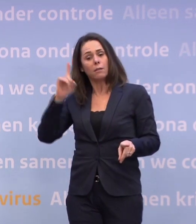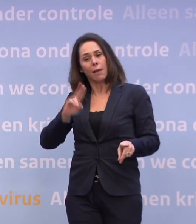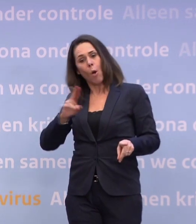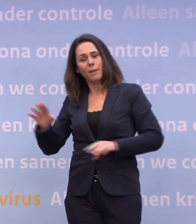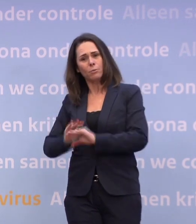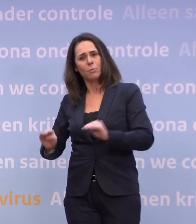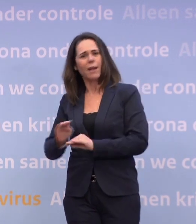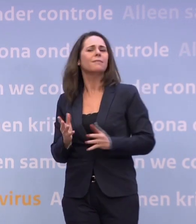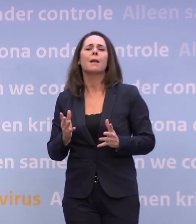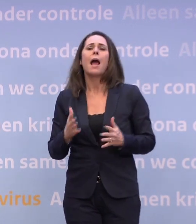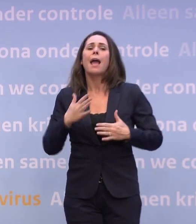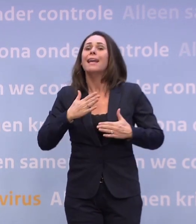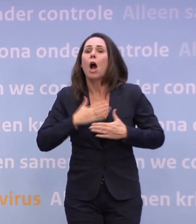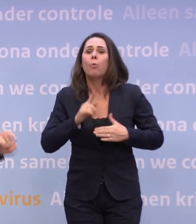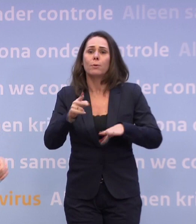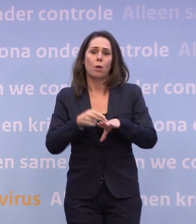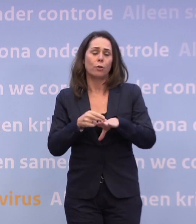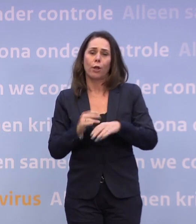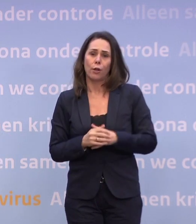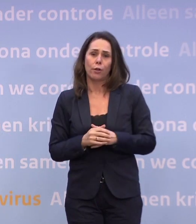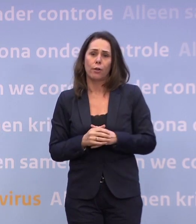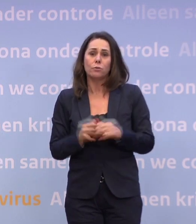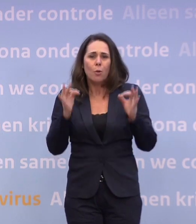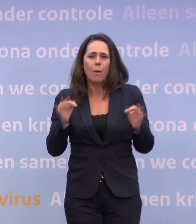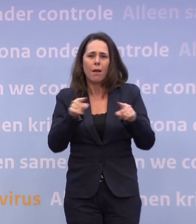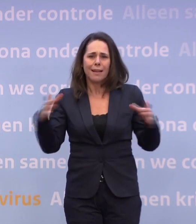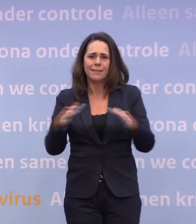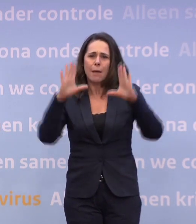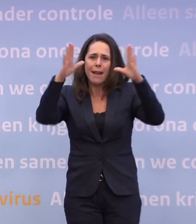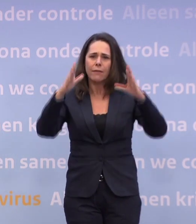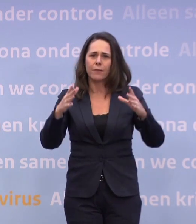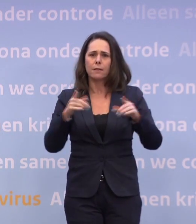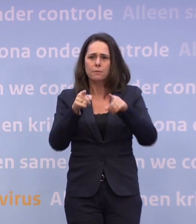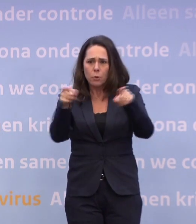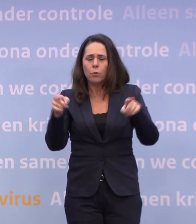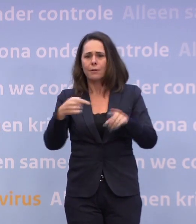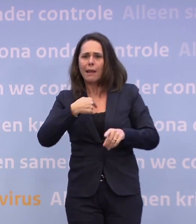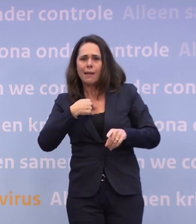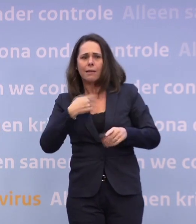En ik hoop dat het zover niet komt, en dat vind ik zo belangrijk... ...dat de samenleving, u, ik, wij allemaal, proberen het te voorkomen.